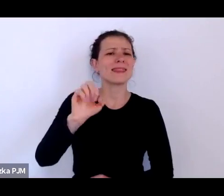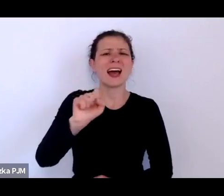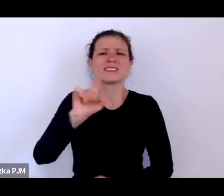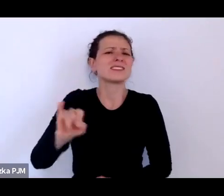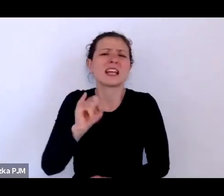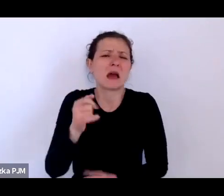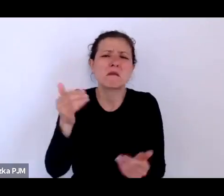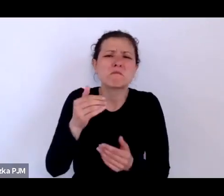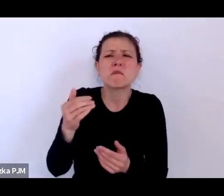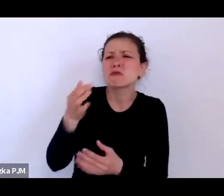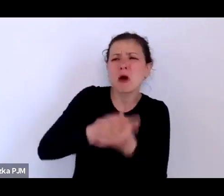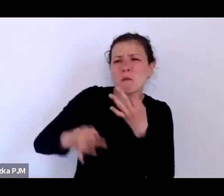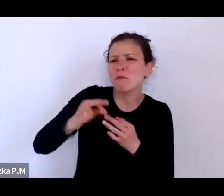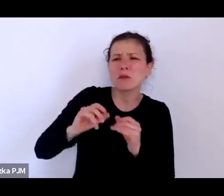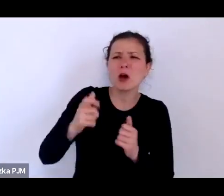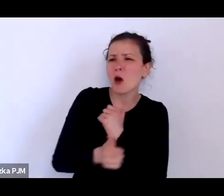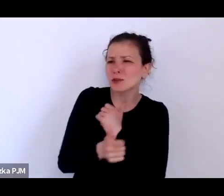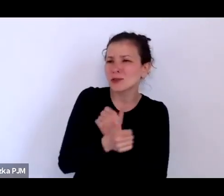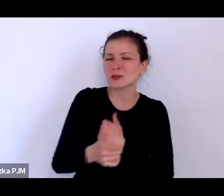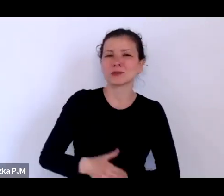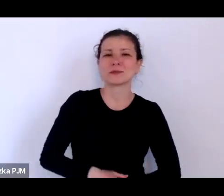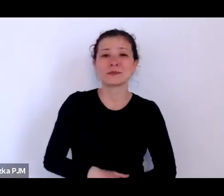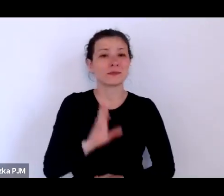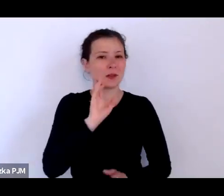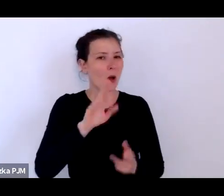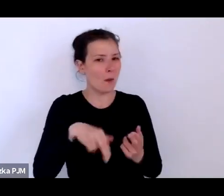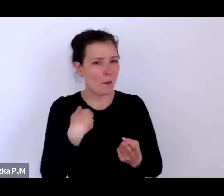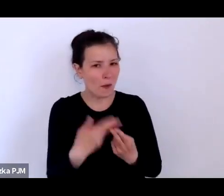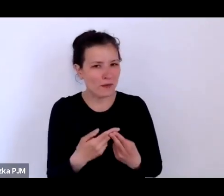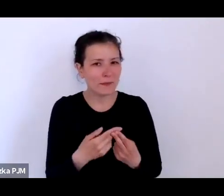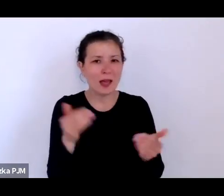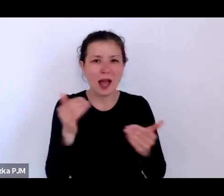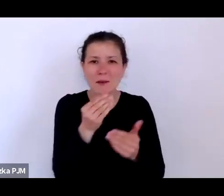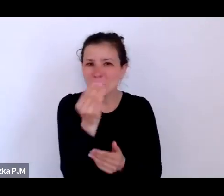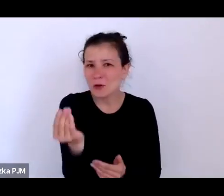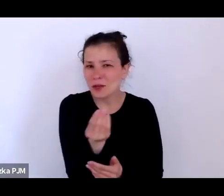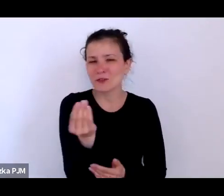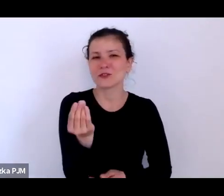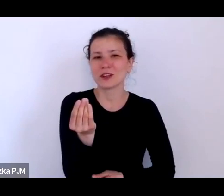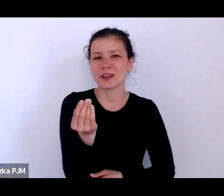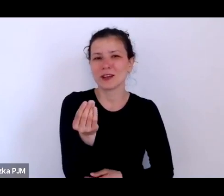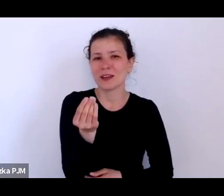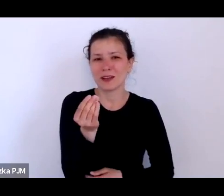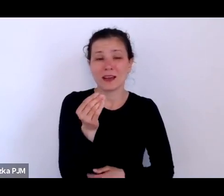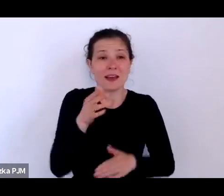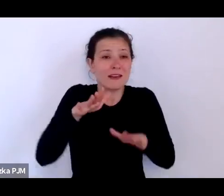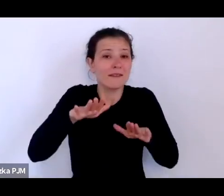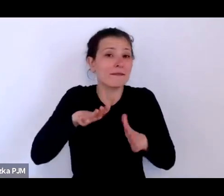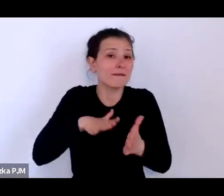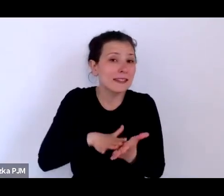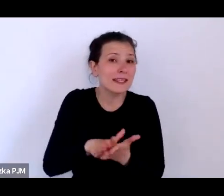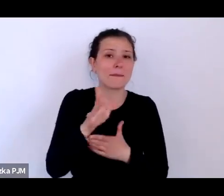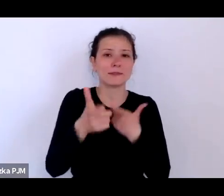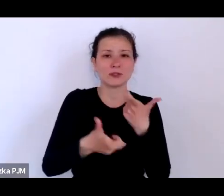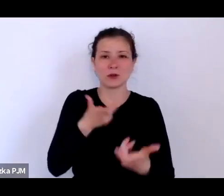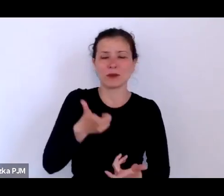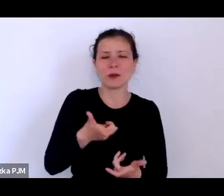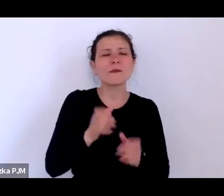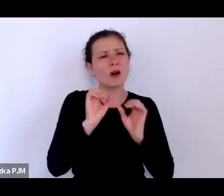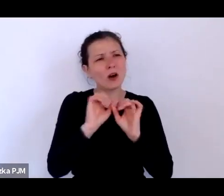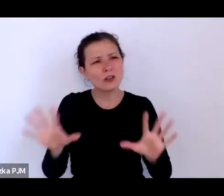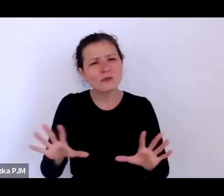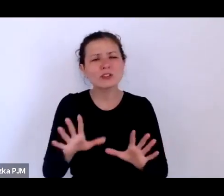Odpowiem, ale może najpierw zrobię taki wstęp, bo oczywiście te opowieści do których myślę, że